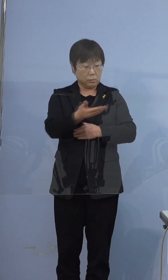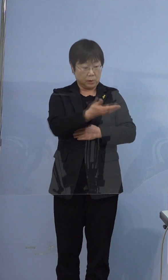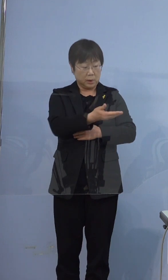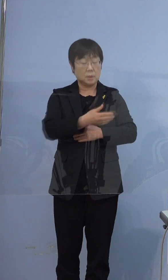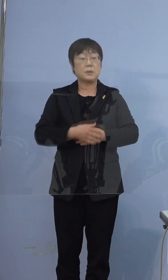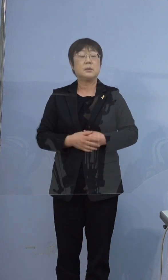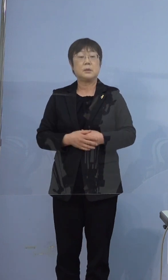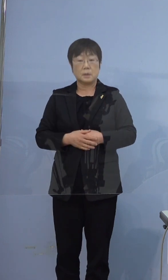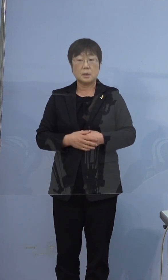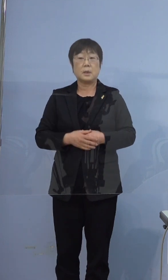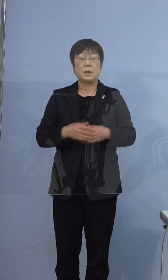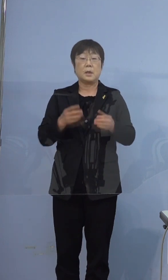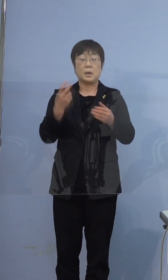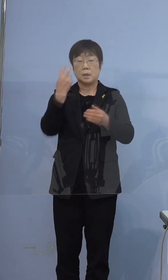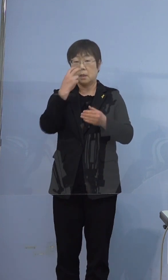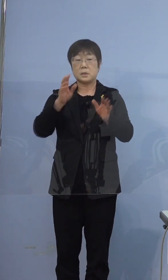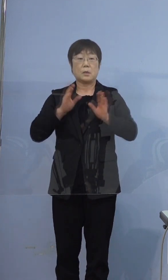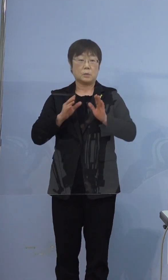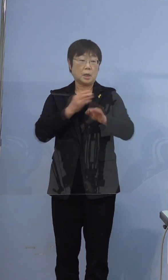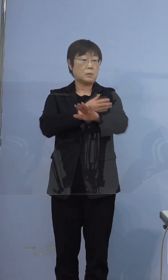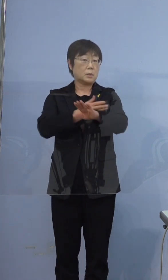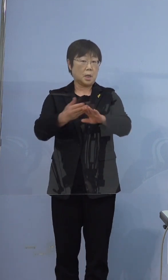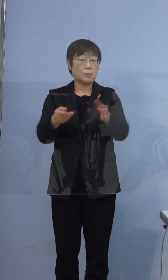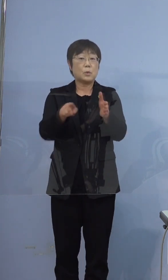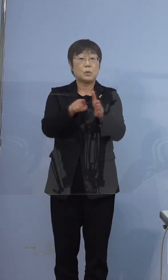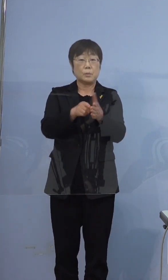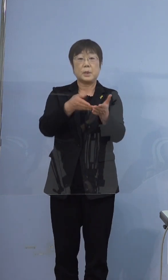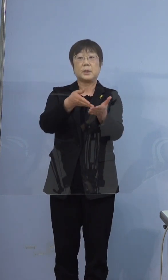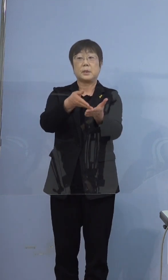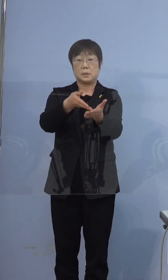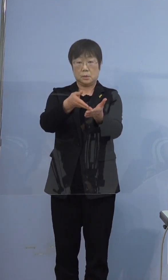検査を受けることとなった経緯も 含めてご説明いたしますと